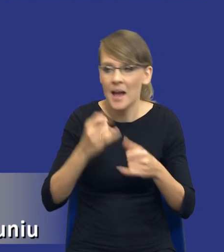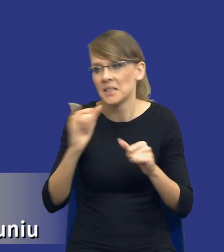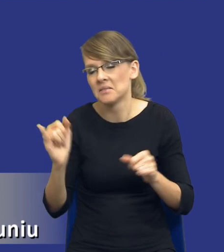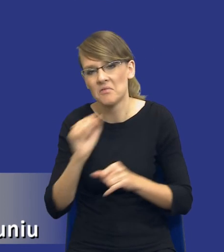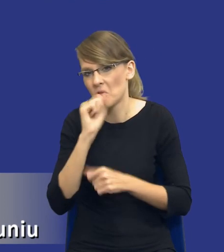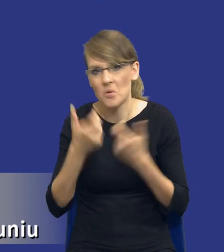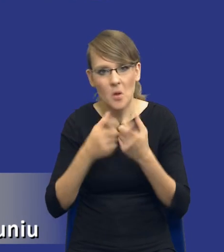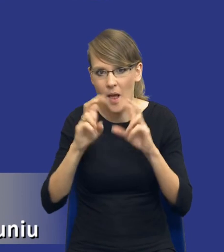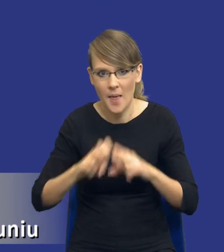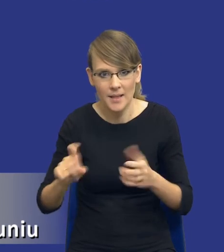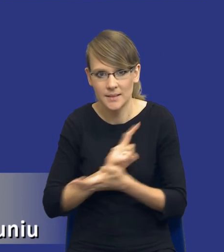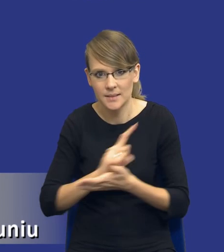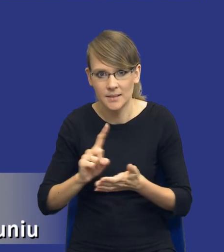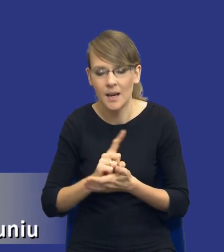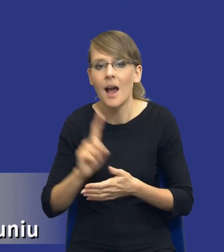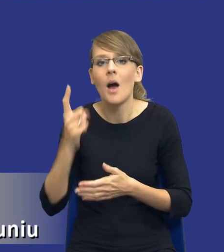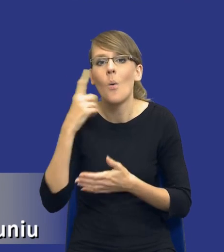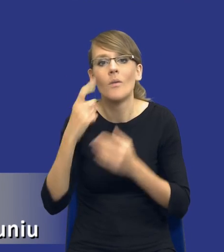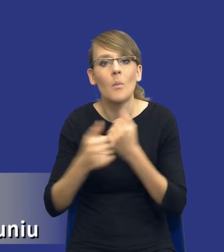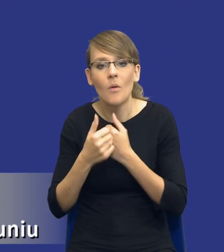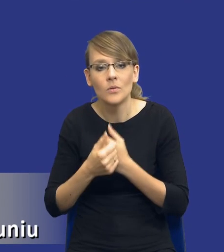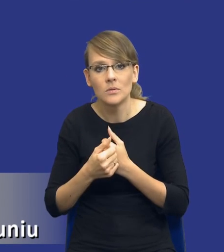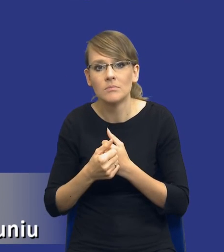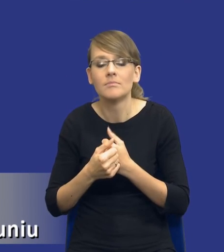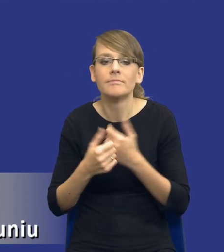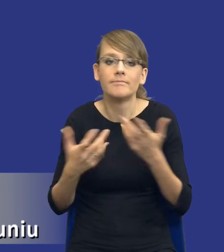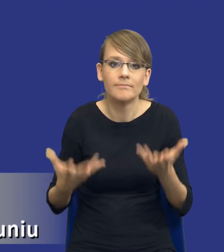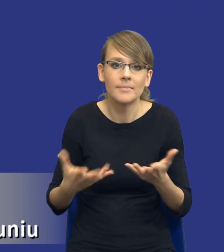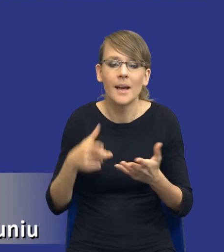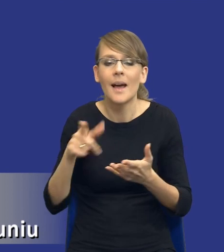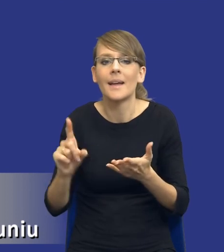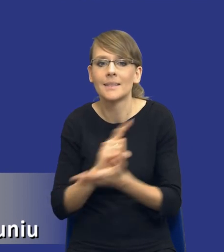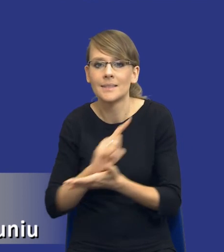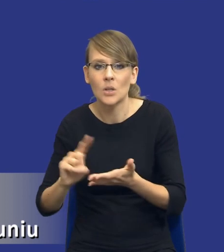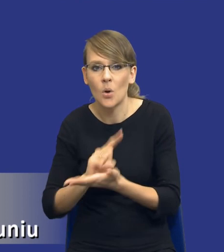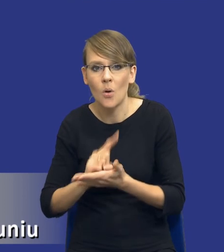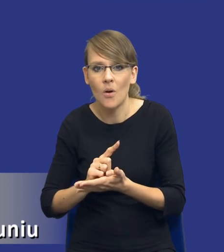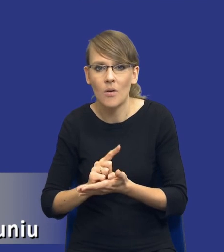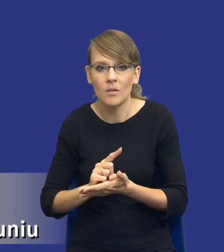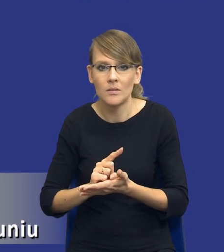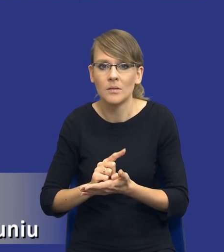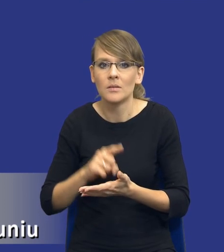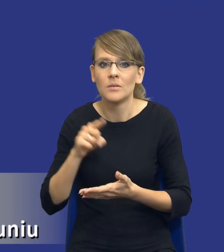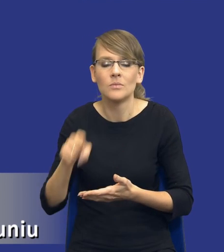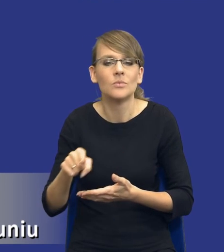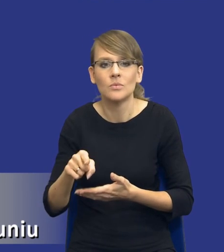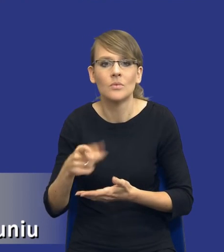analizą ryzyka, ale wynika to przede wszystkim z tego, że, drodzy Państwo, no kategoria ryzyka nie jest kategorią de facto prawa zamówień